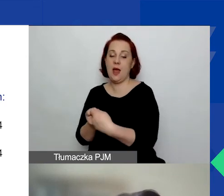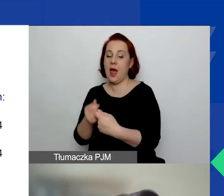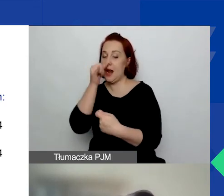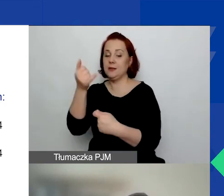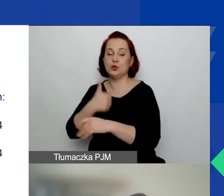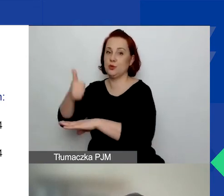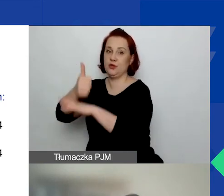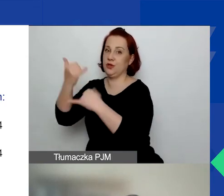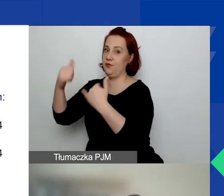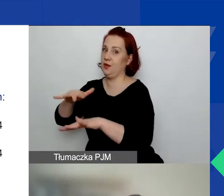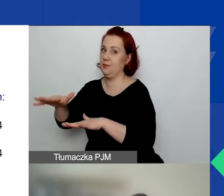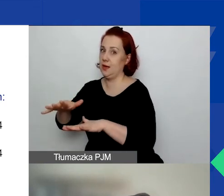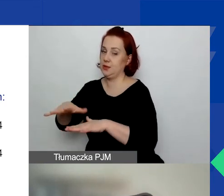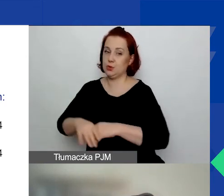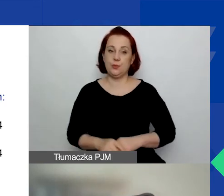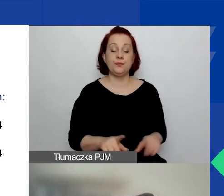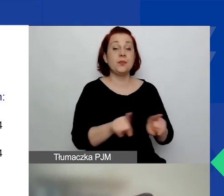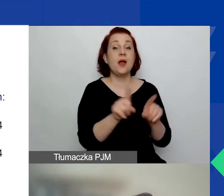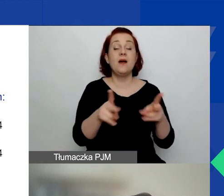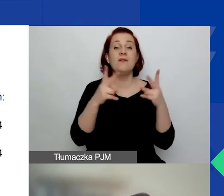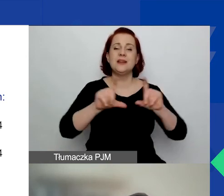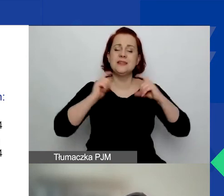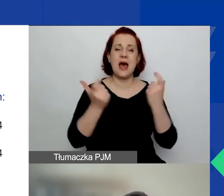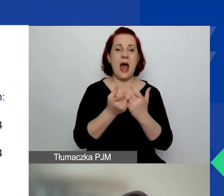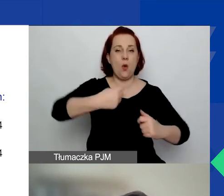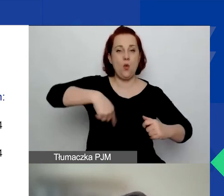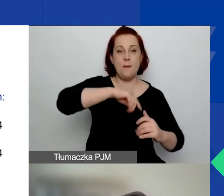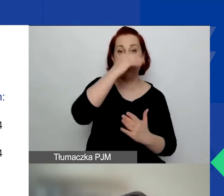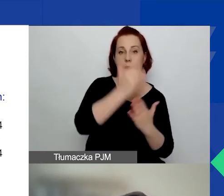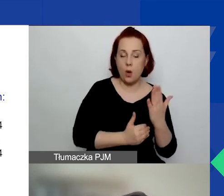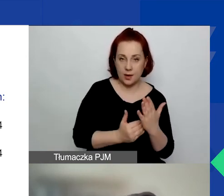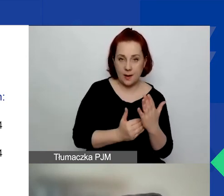I ważne jest to, że w całym naszym programie